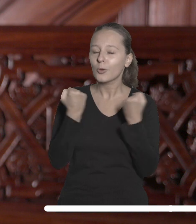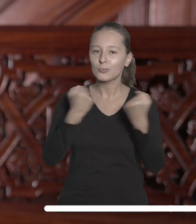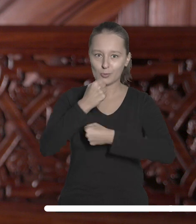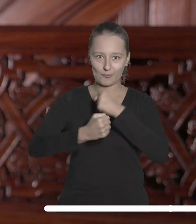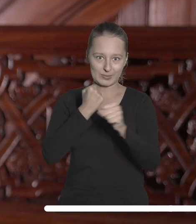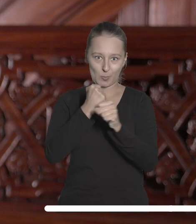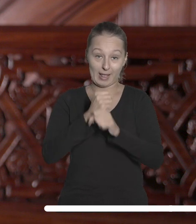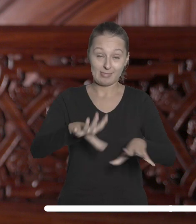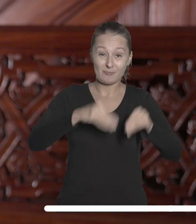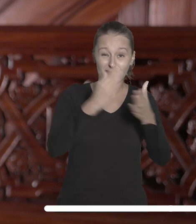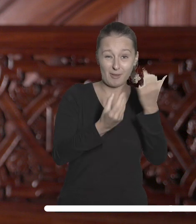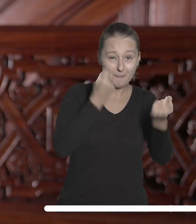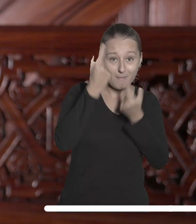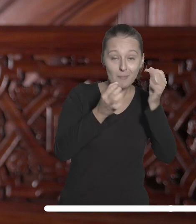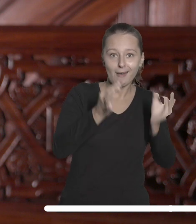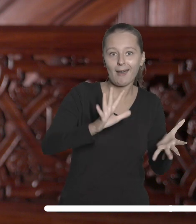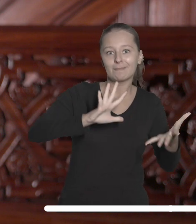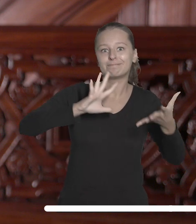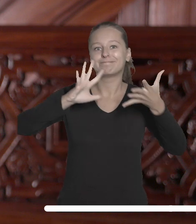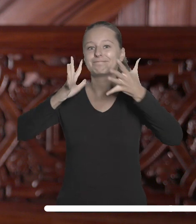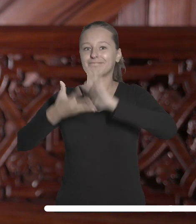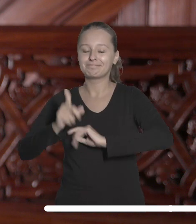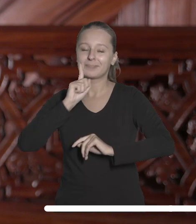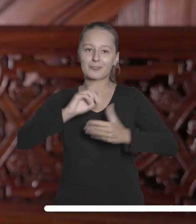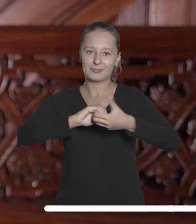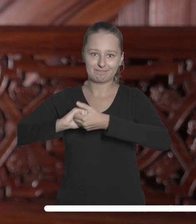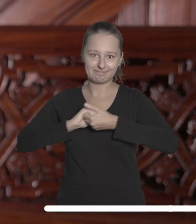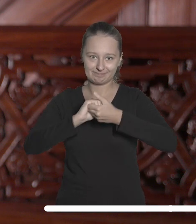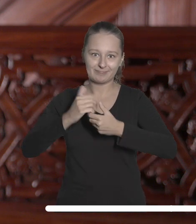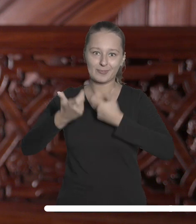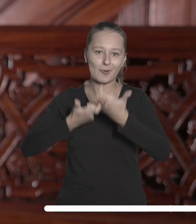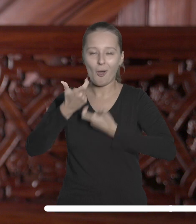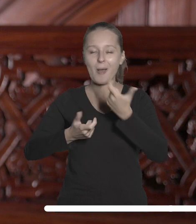idei ewoluowała do realnego sojuszu zaangażowanego w tworzenie lepszej